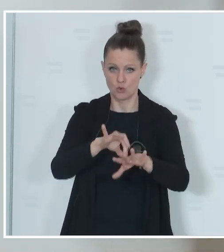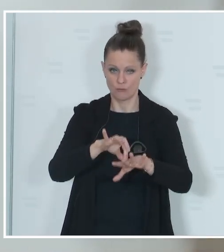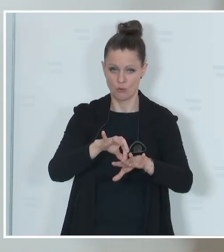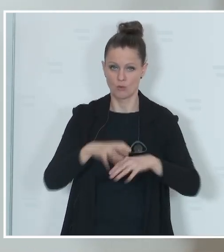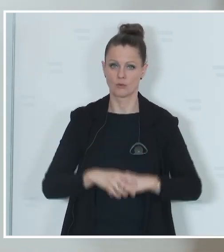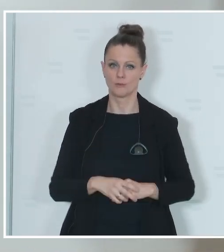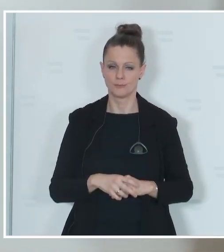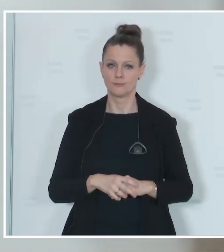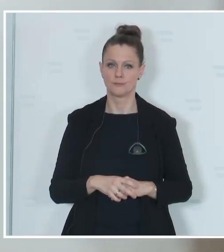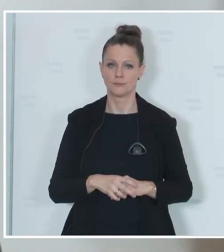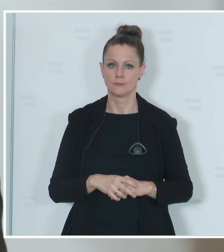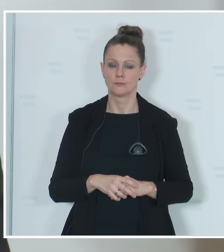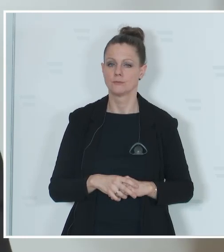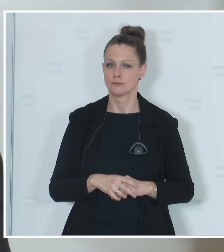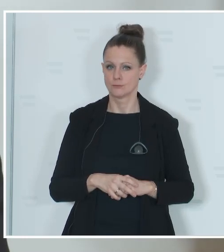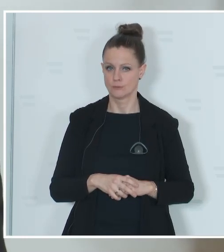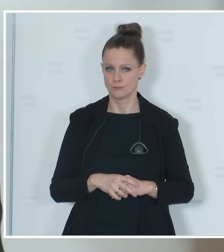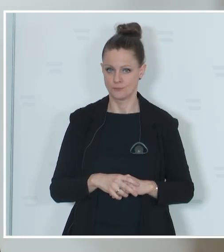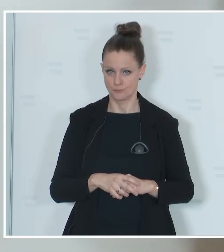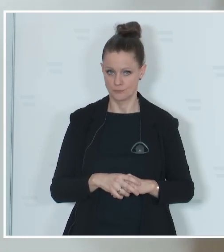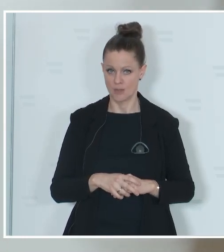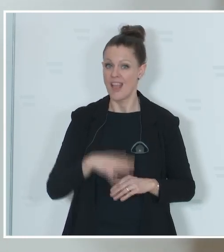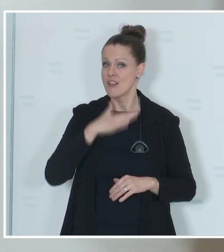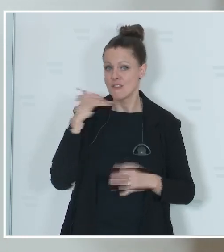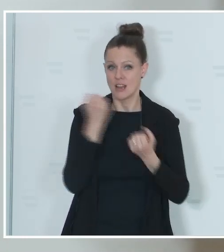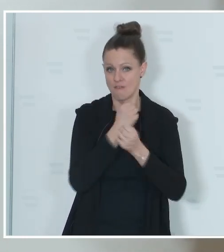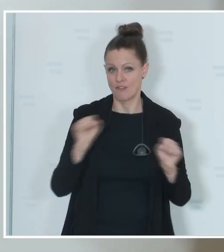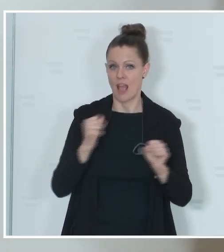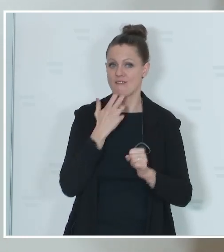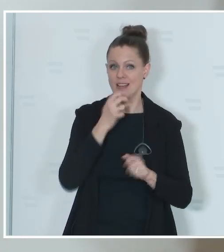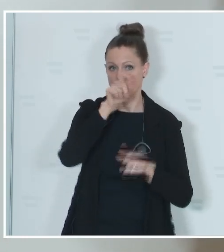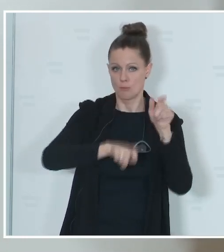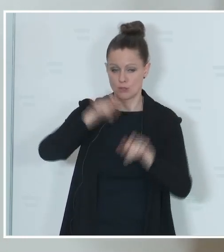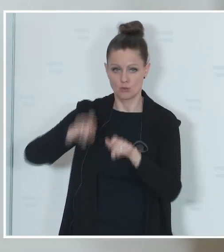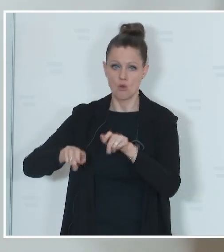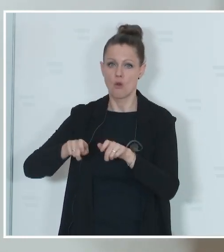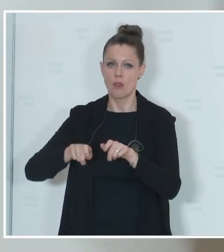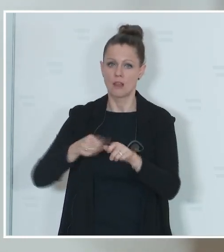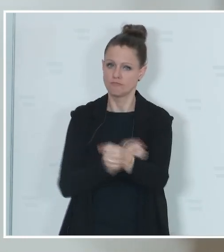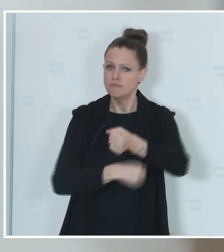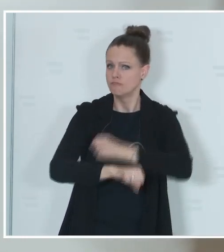in den Sprengeln auch Verantwortung tragen. Viele Freiwillige, die hier anpacken und die